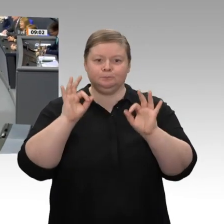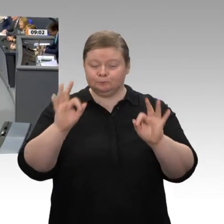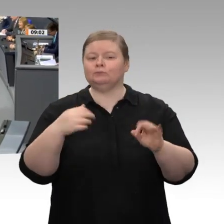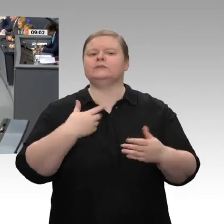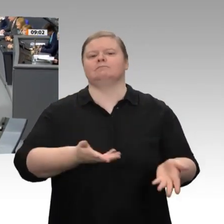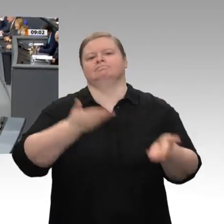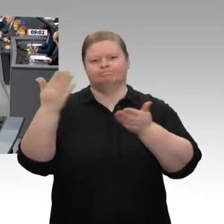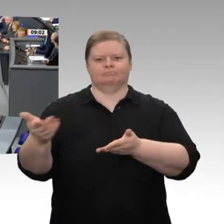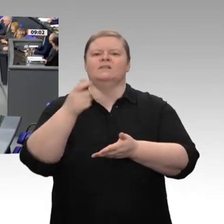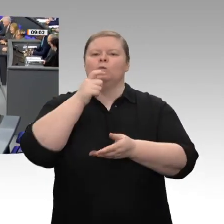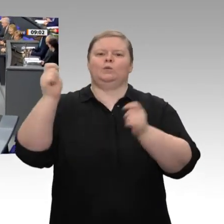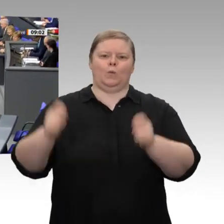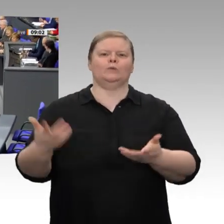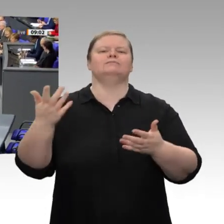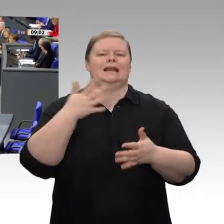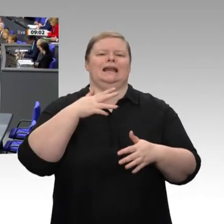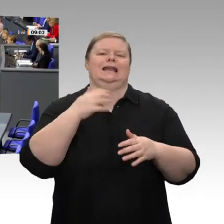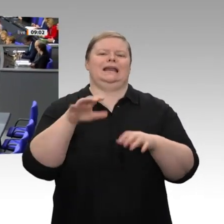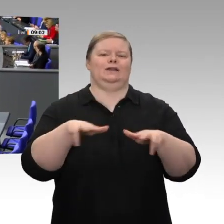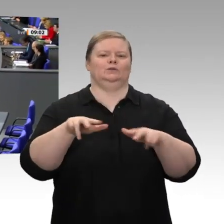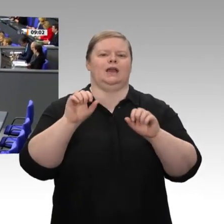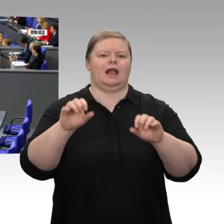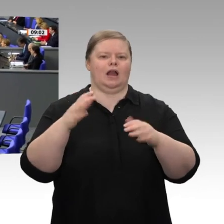Herr Präsident! Meine sehr verehrten Damen und Herren!